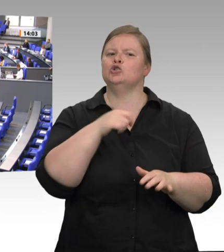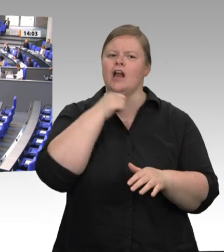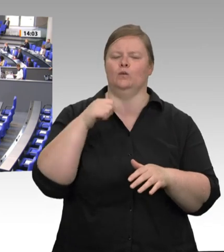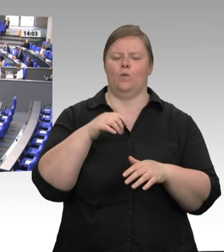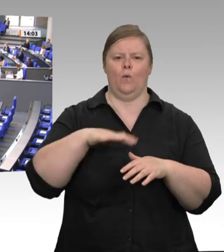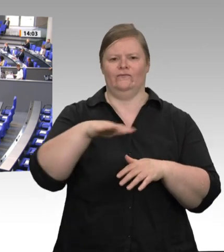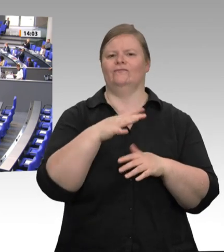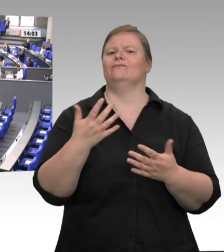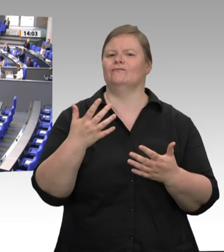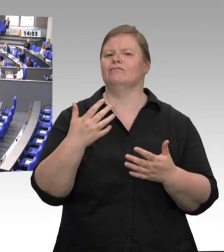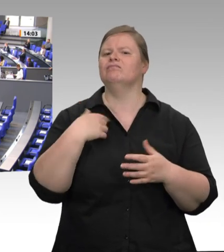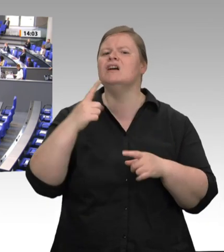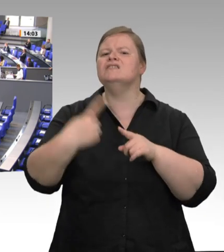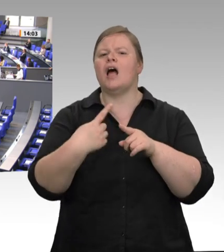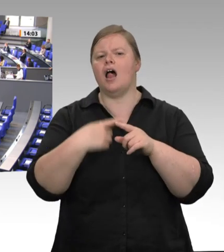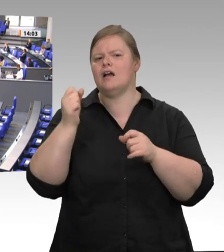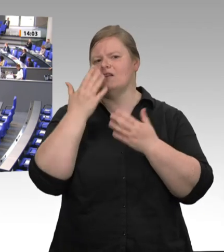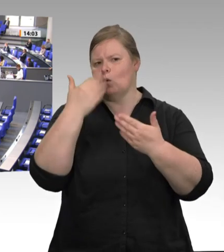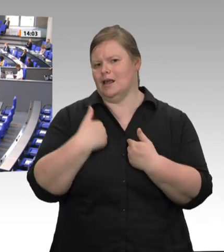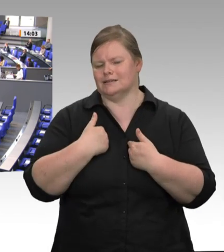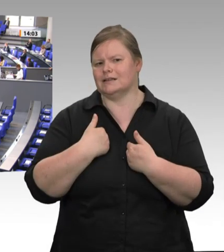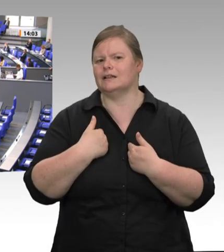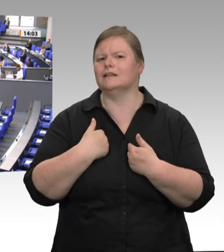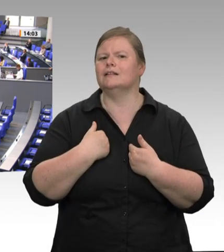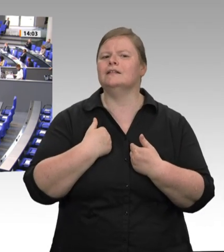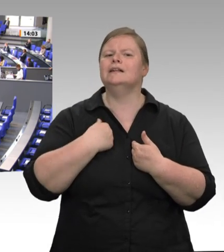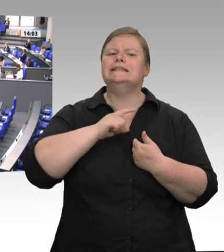Natürlich blieb uns doch nichts anderes übrig, als nach den Vorkommnissen und der